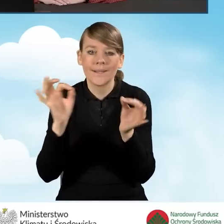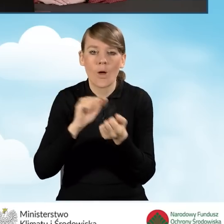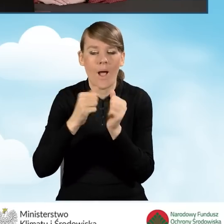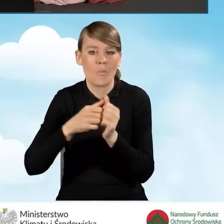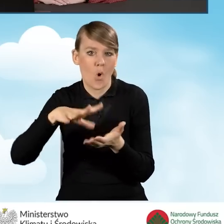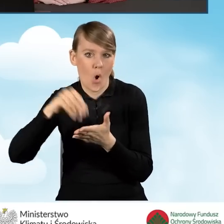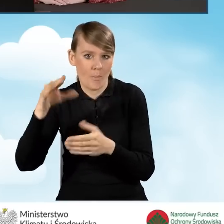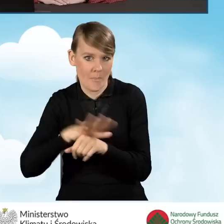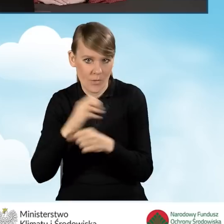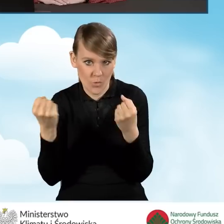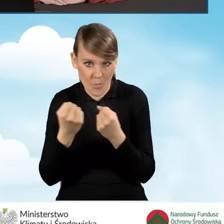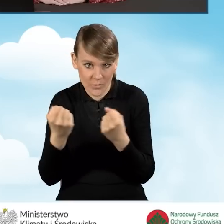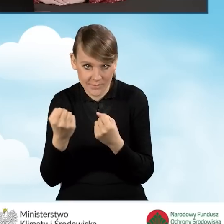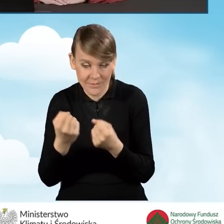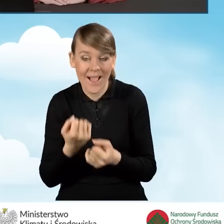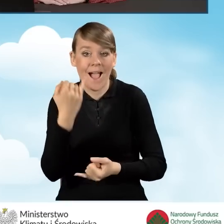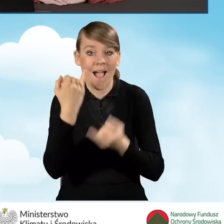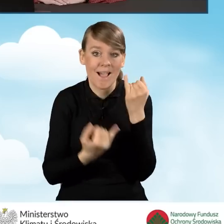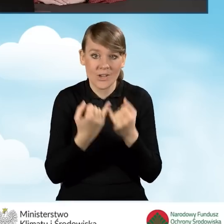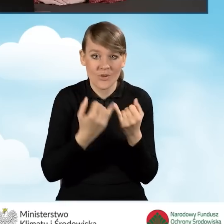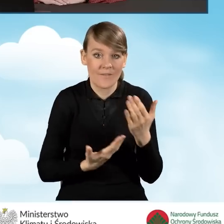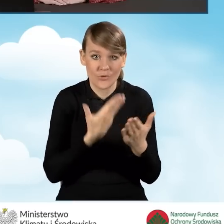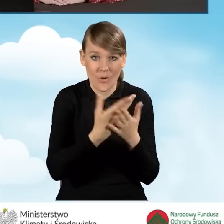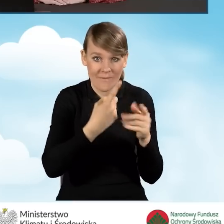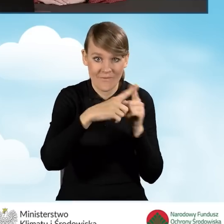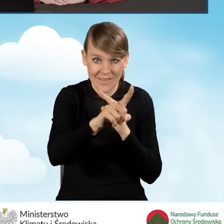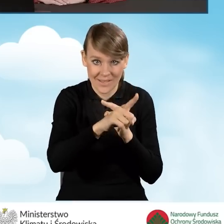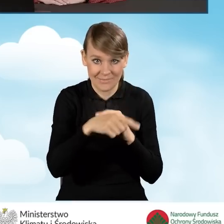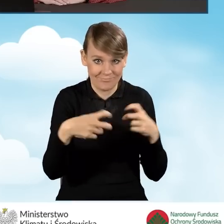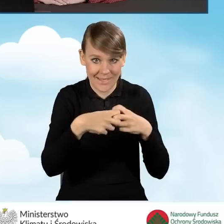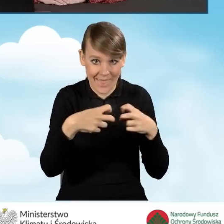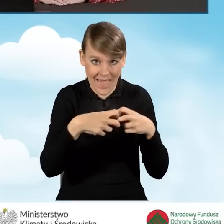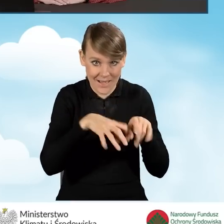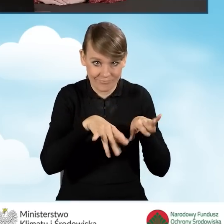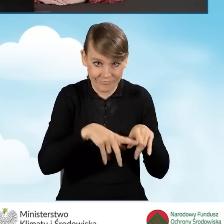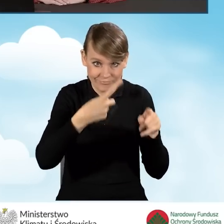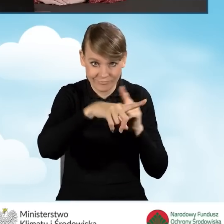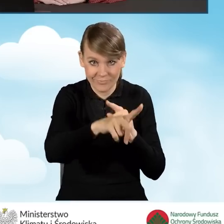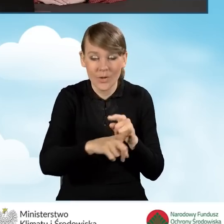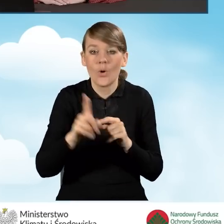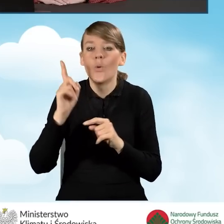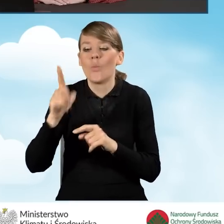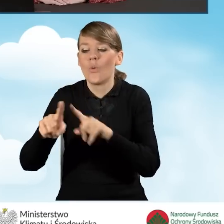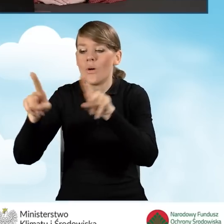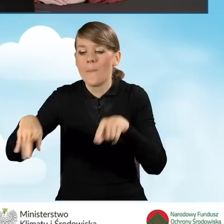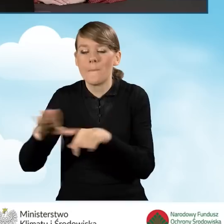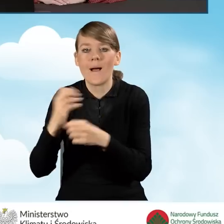W sytuacji, kiedy wniosek przesyłany jest w sposób elektroniczny, należy dołączyć skan pełnomocnictwa.